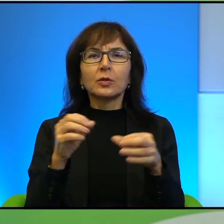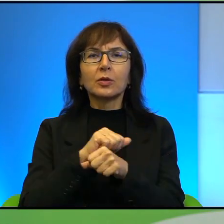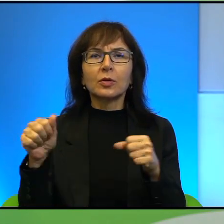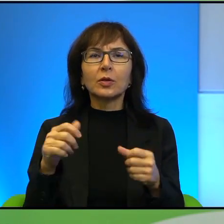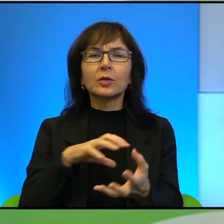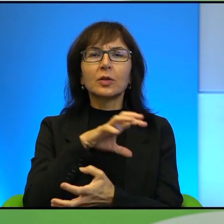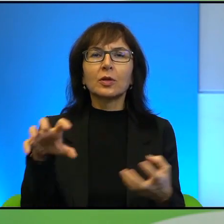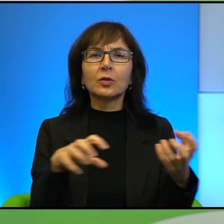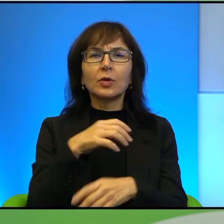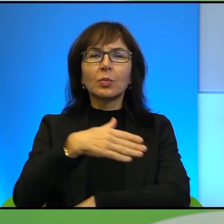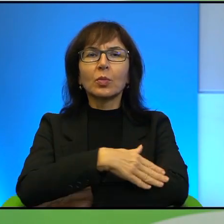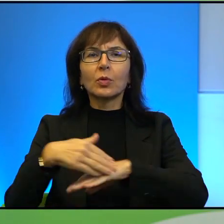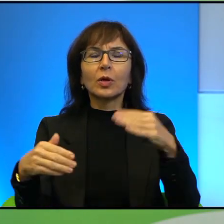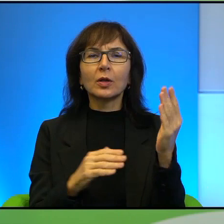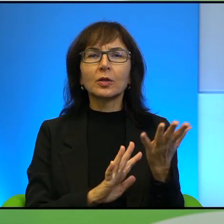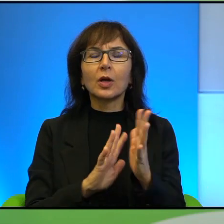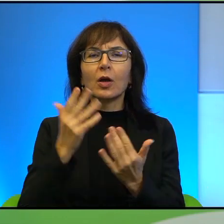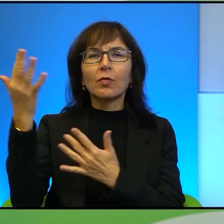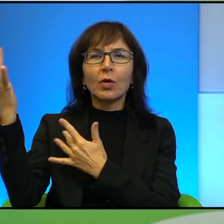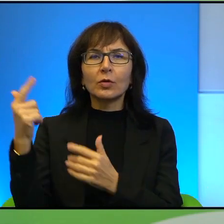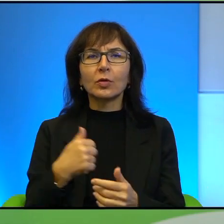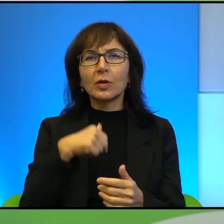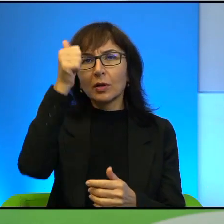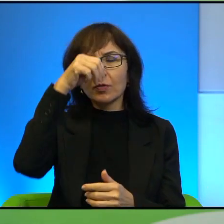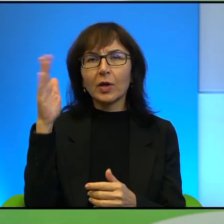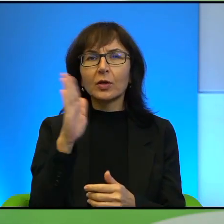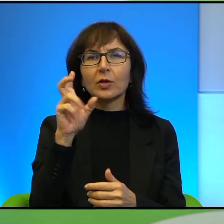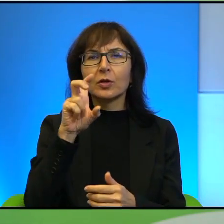Pogranicze w ogniu. Ja się nazywam Joanna Szczepanik i mam wielką przyjemność